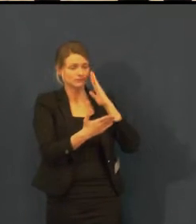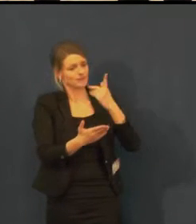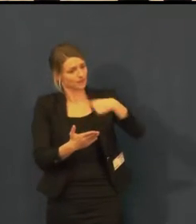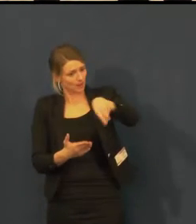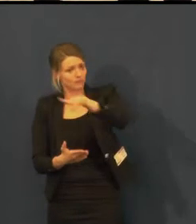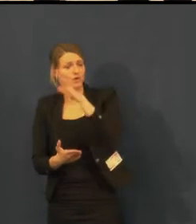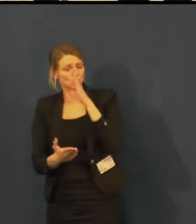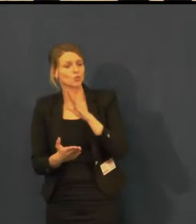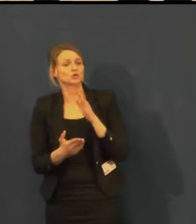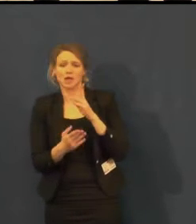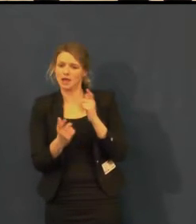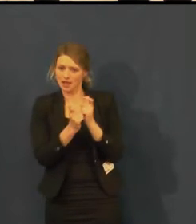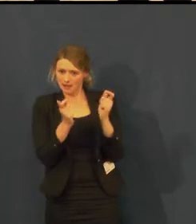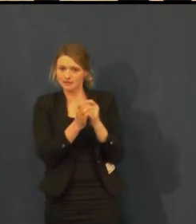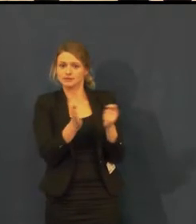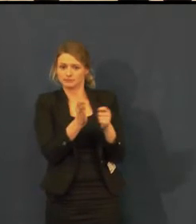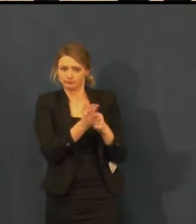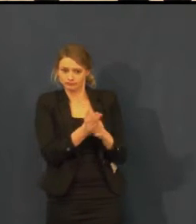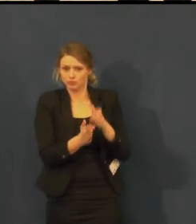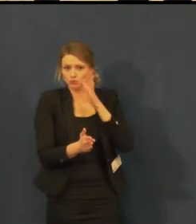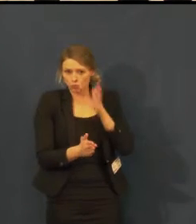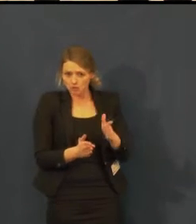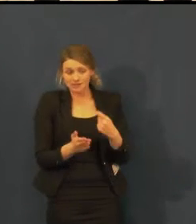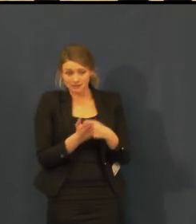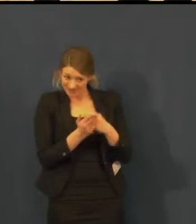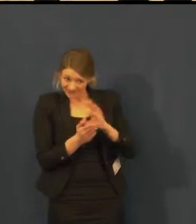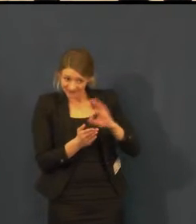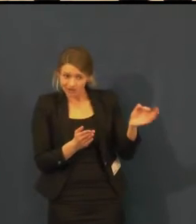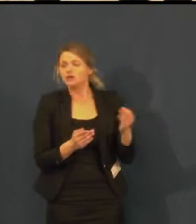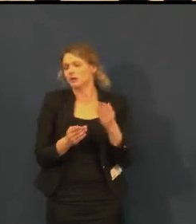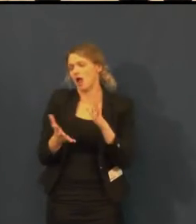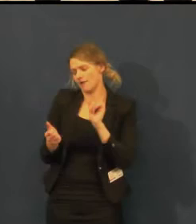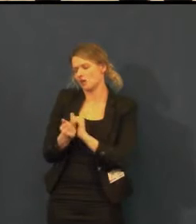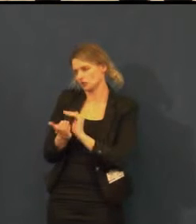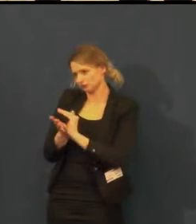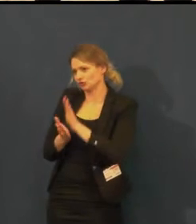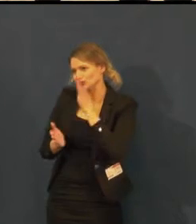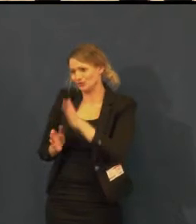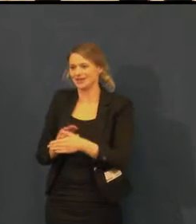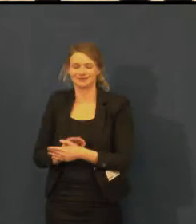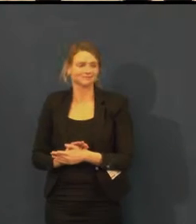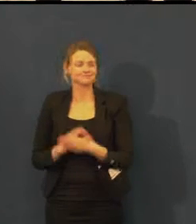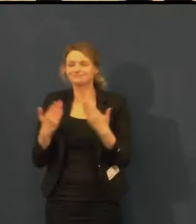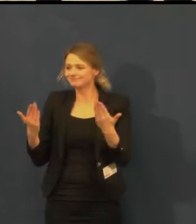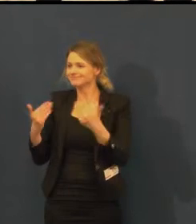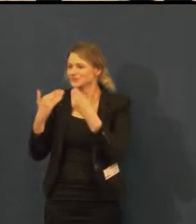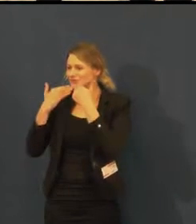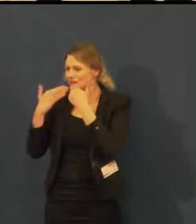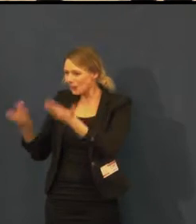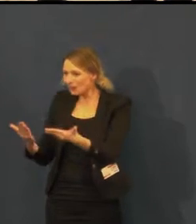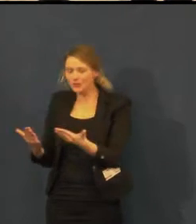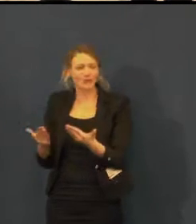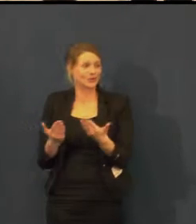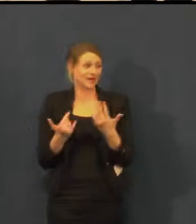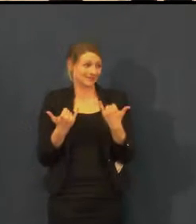Dámy, já vám děkuji a vy se musíte podělit o jednu flashku,